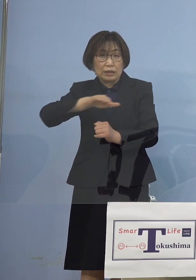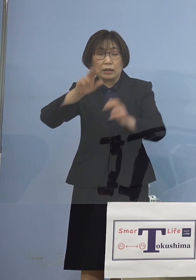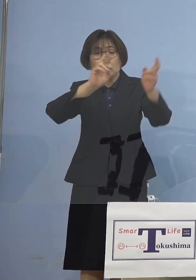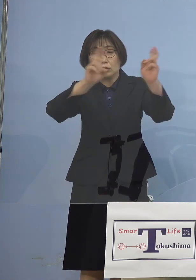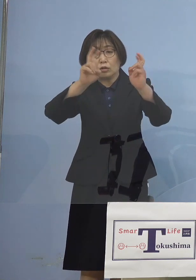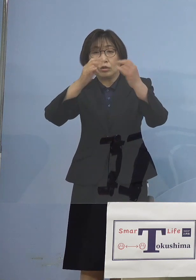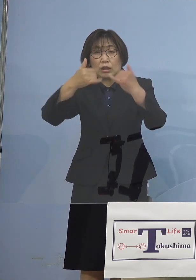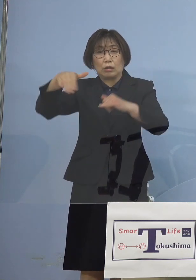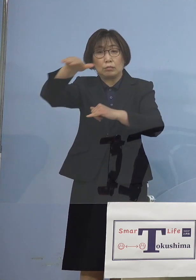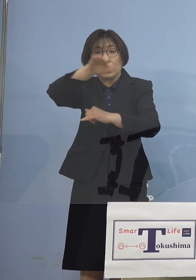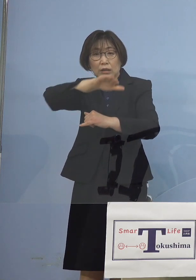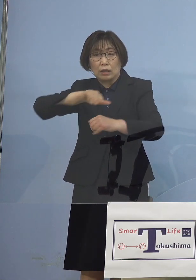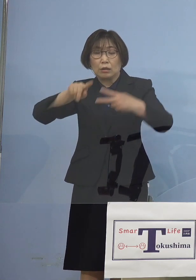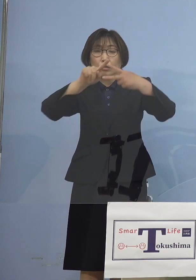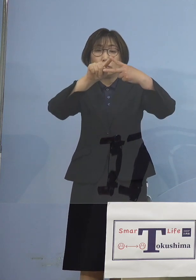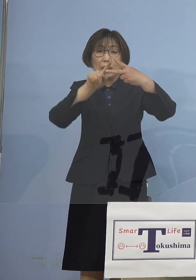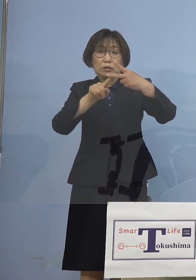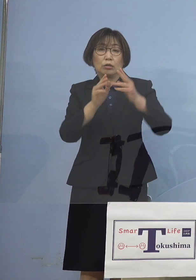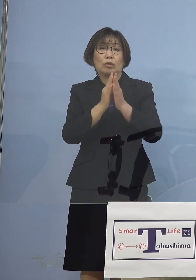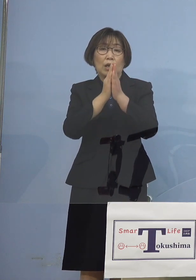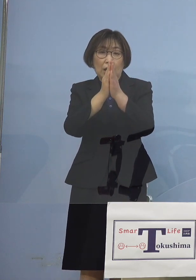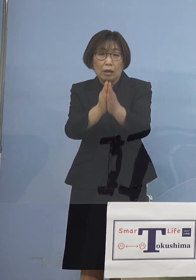2点お願いを致したいと思います